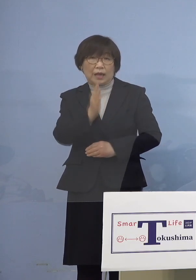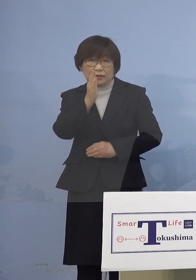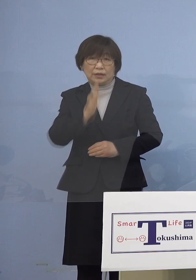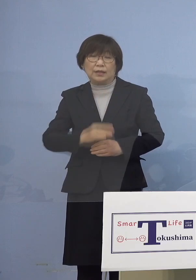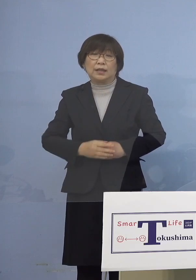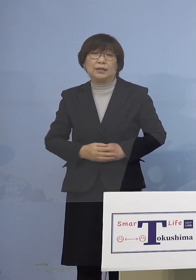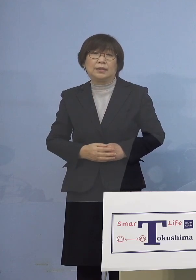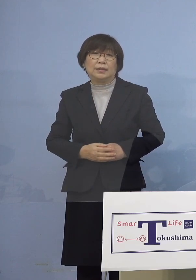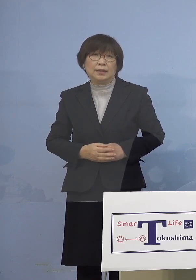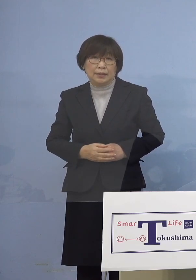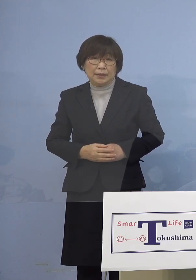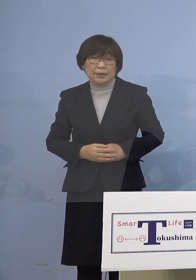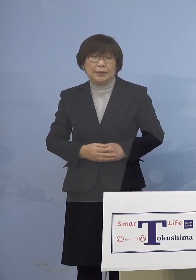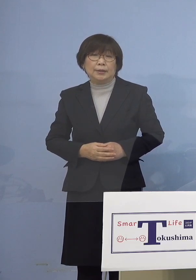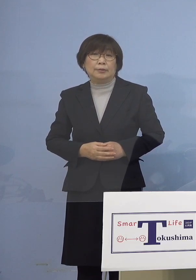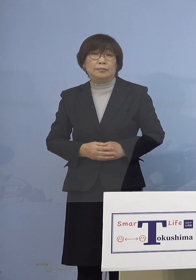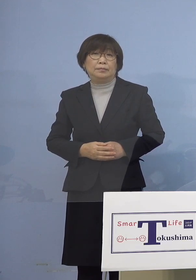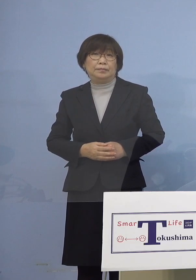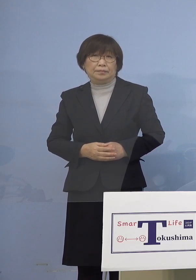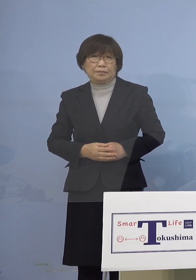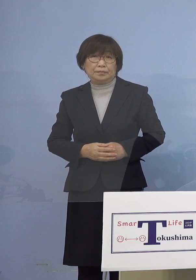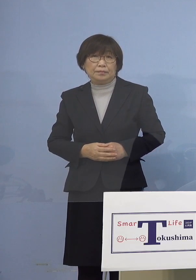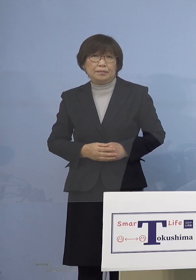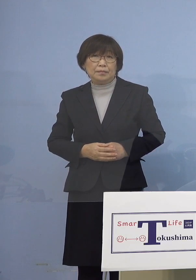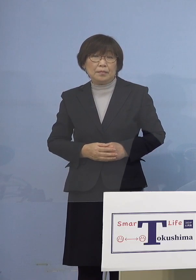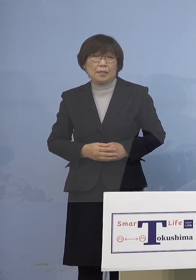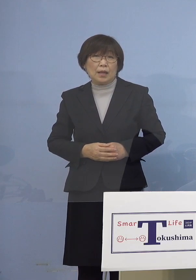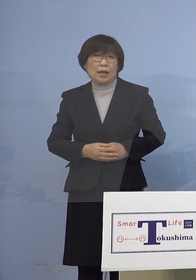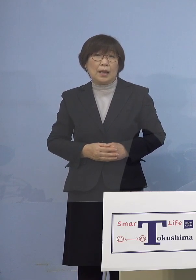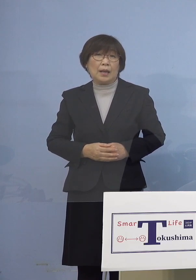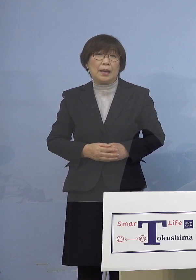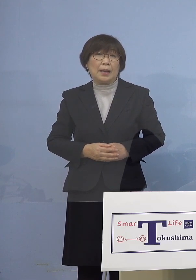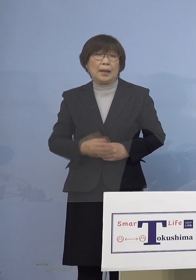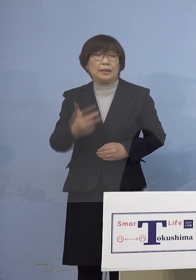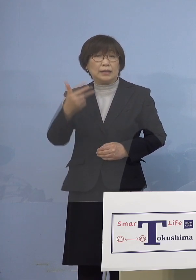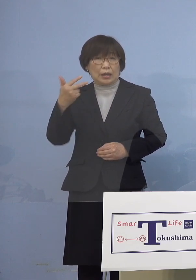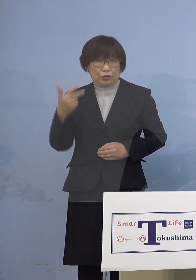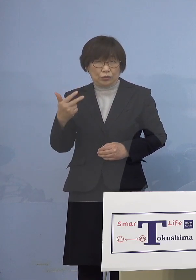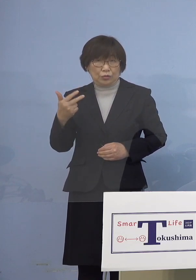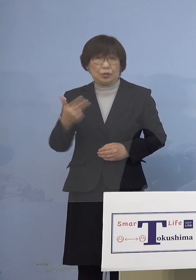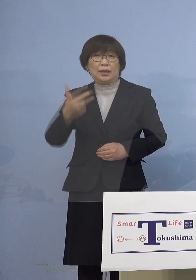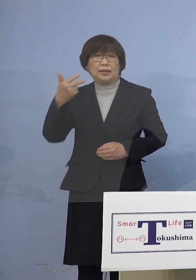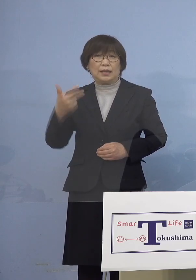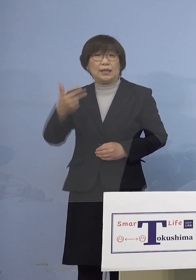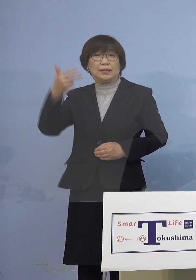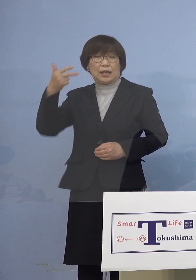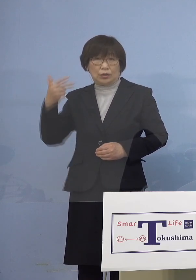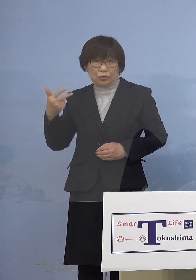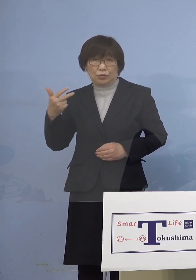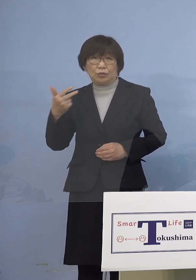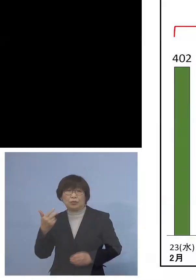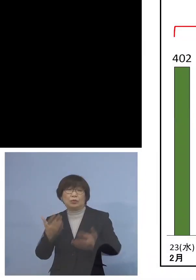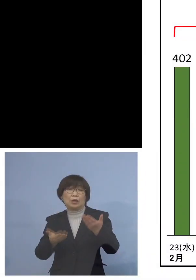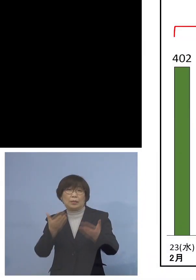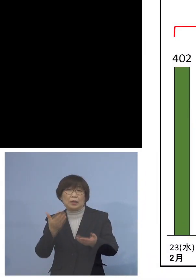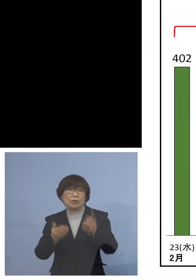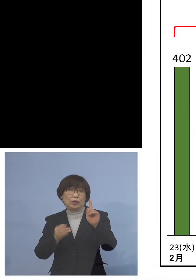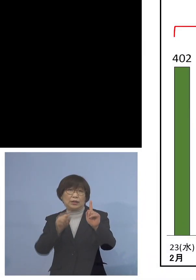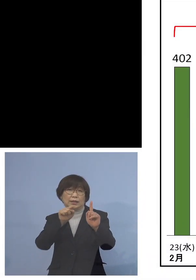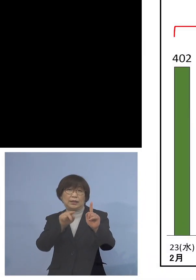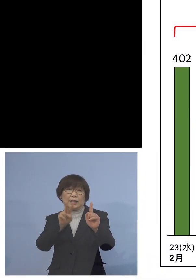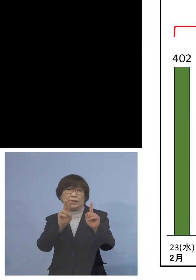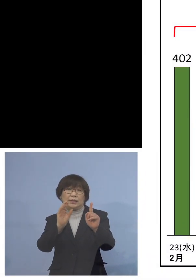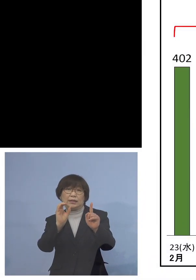ということで前の週とその前の週の対比 こちらは1.20パーセントということで